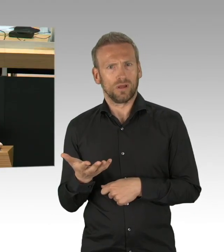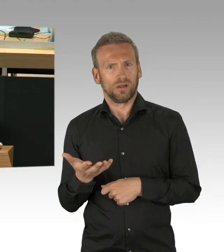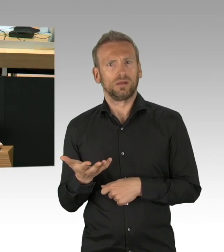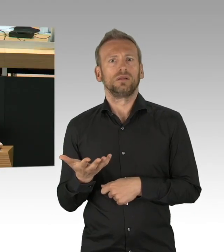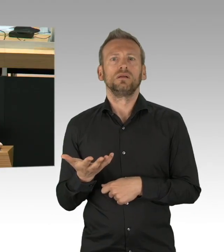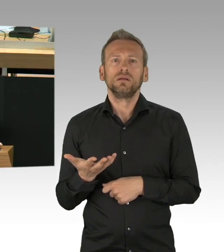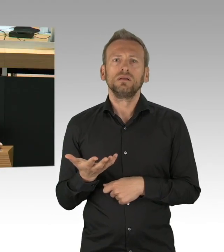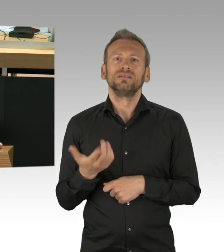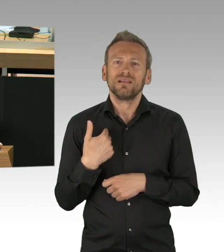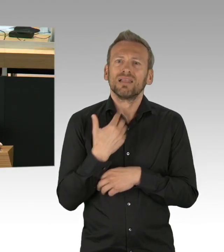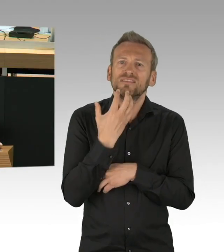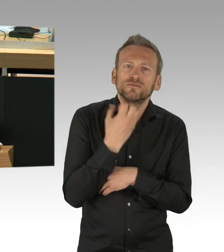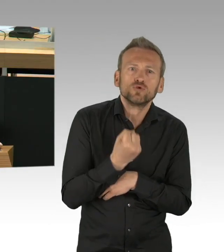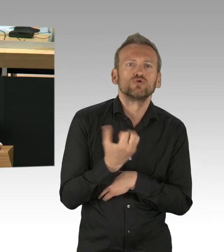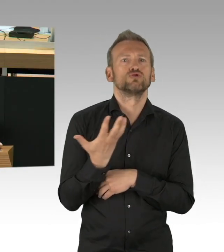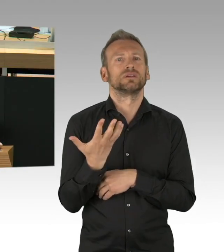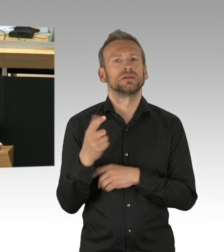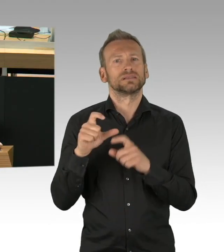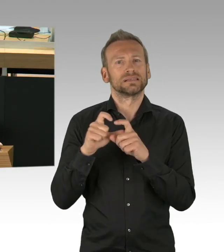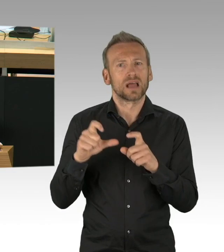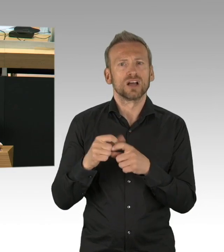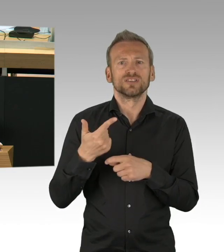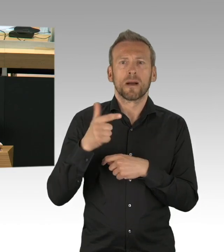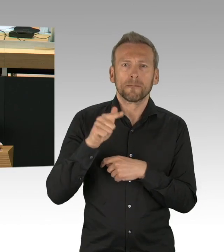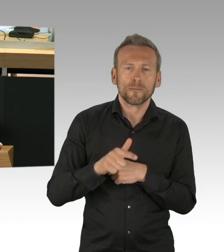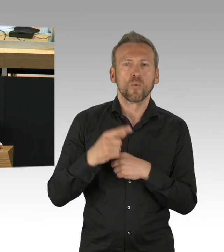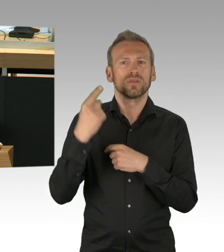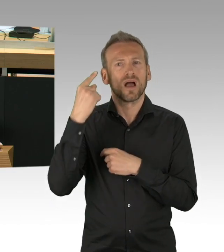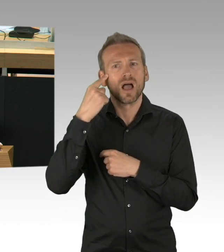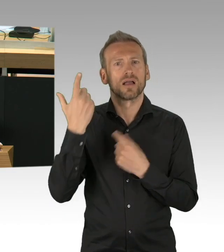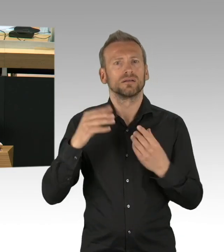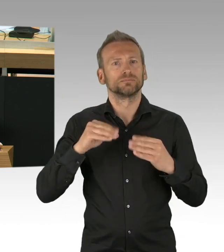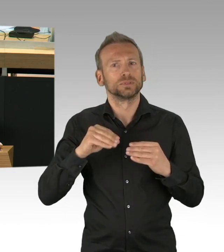In einem Hotel in Berlin gibt es am Eingang Sicherheitsschleusen